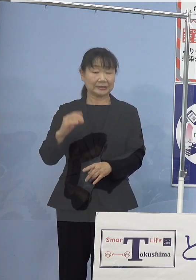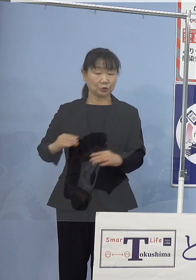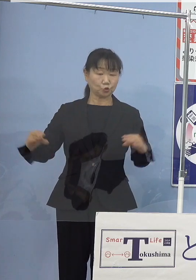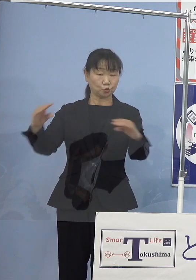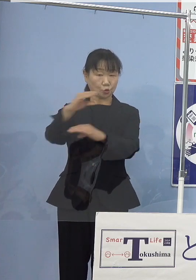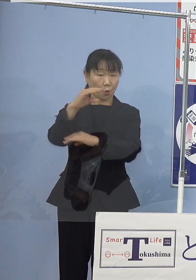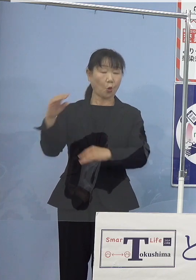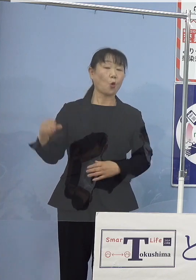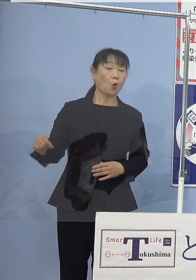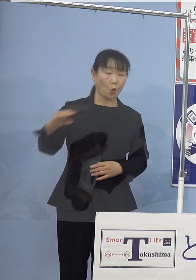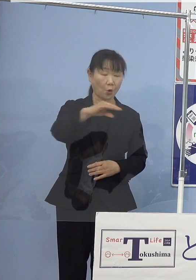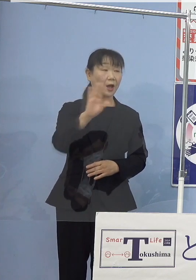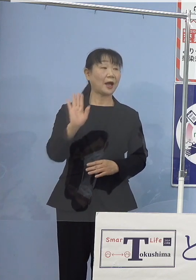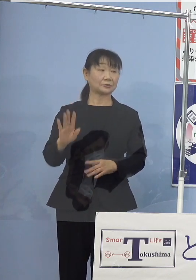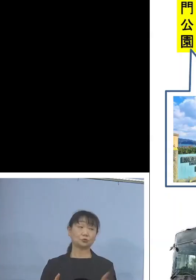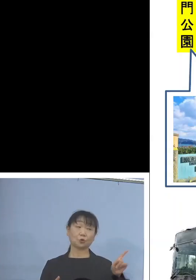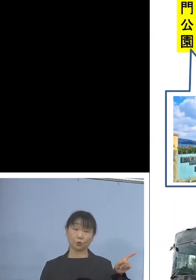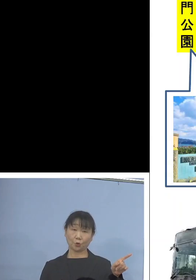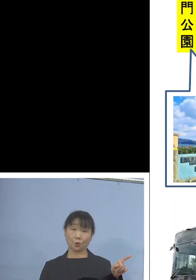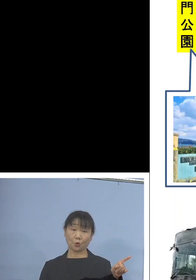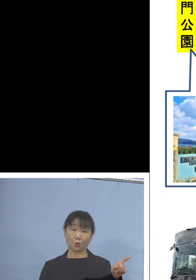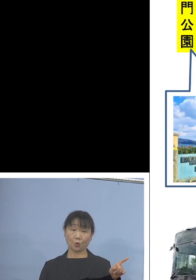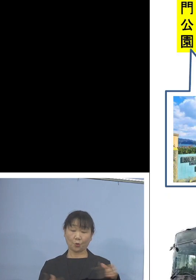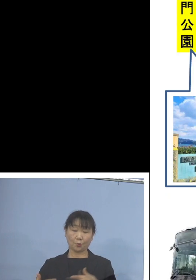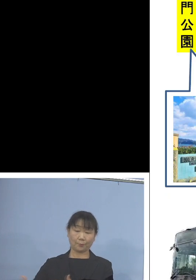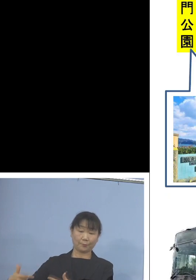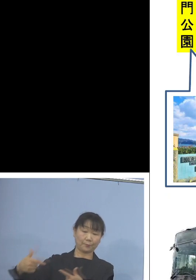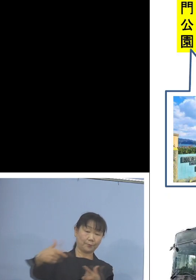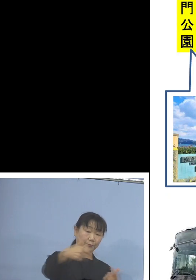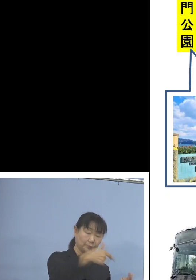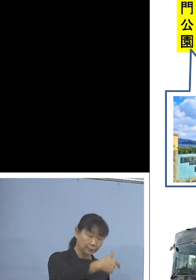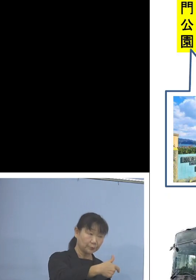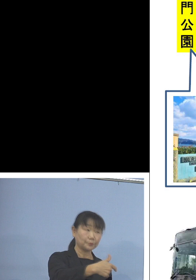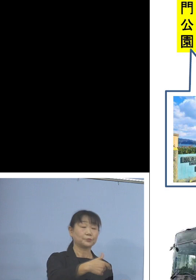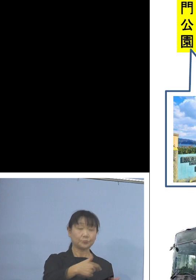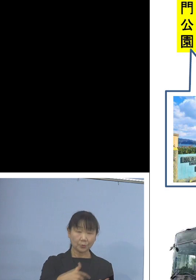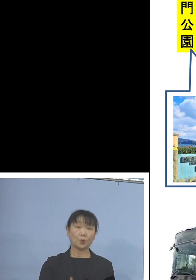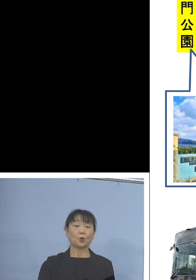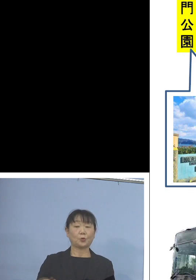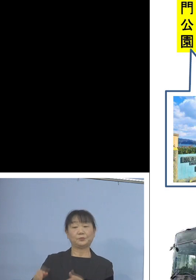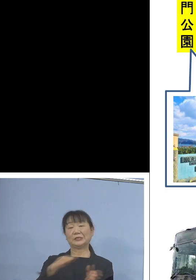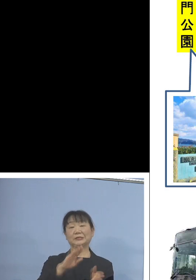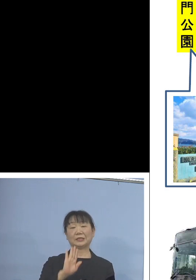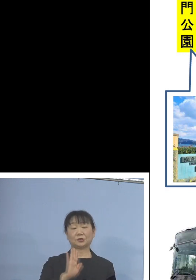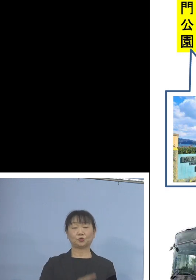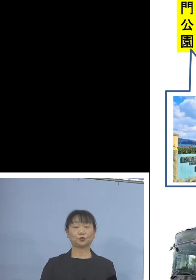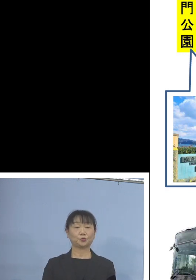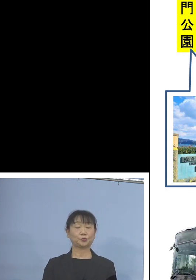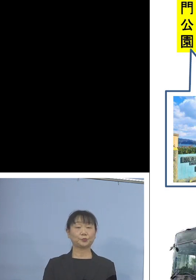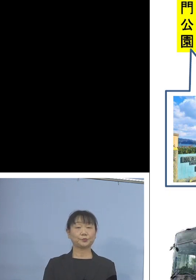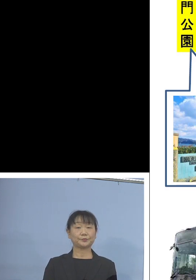ということでこちらは その路線ということになります